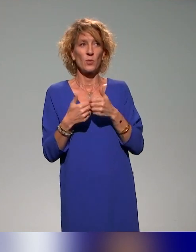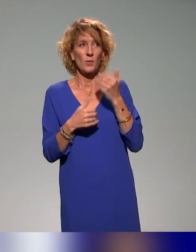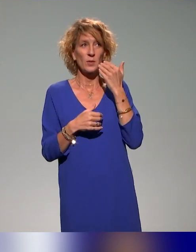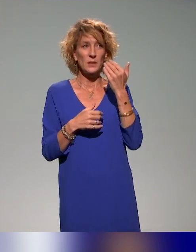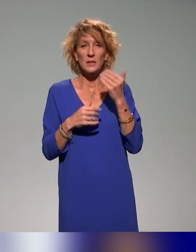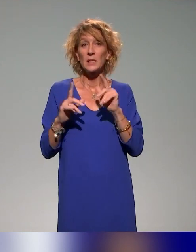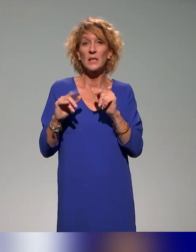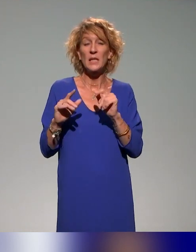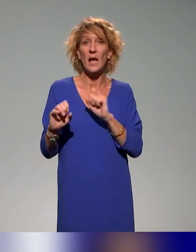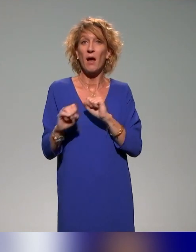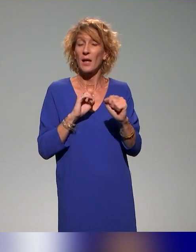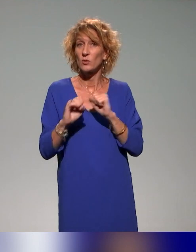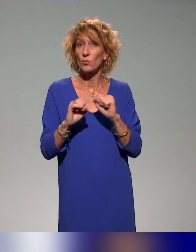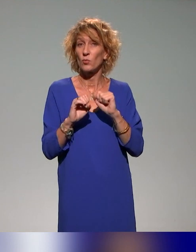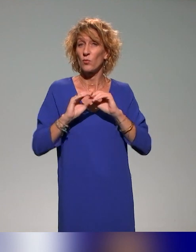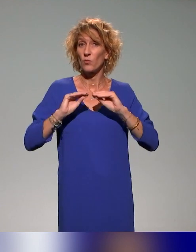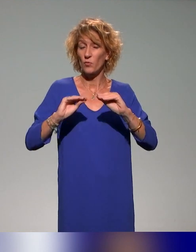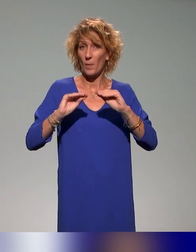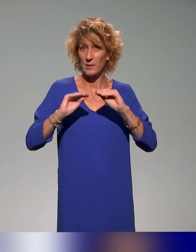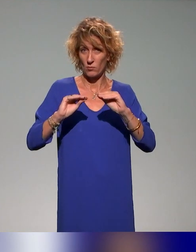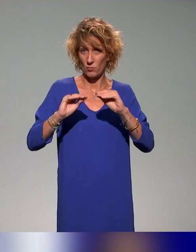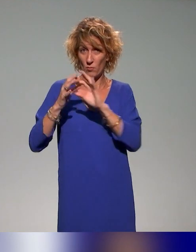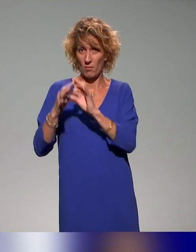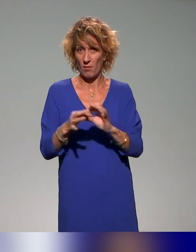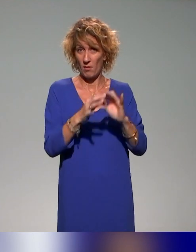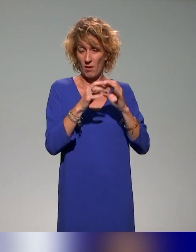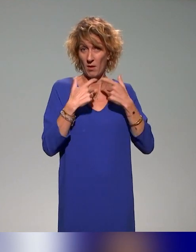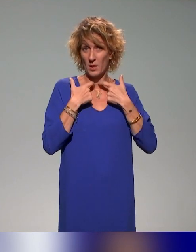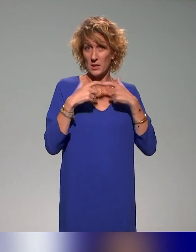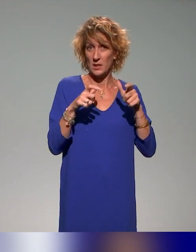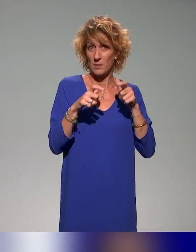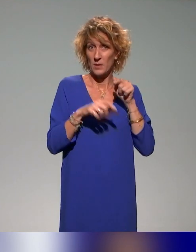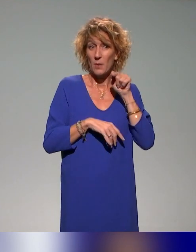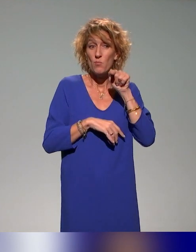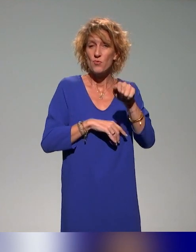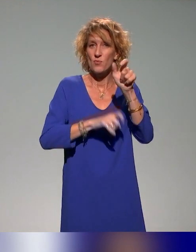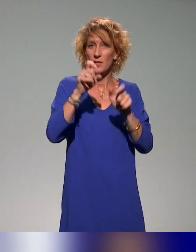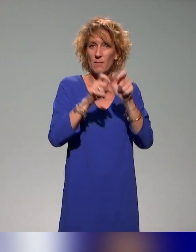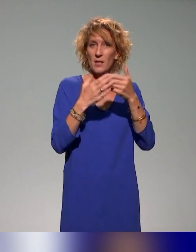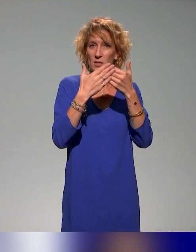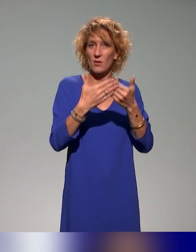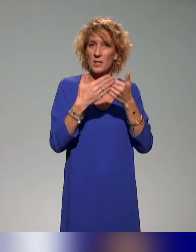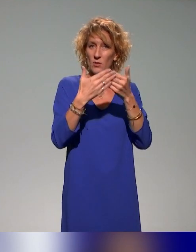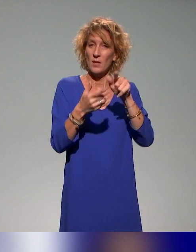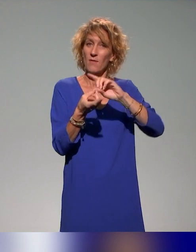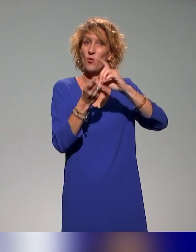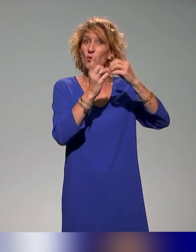des actions de formation à l'accessibilité à destination des étudiants qui deviendront sûrement plus tard des producteurs de documents